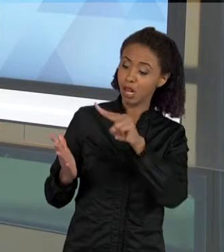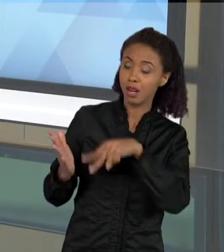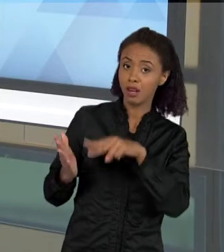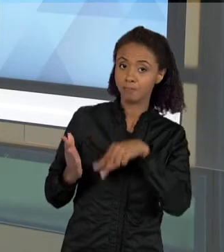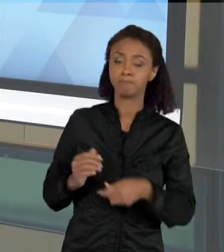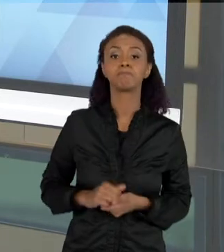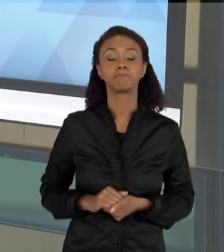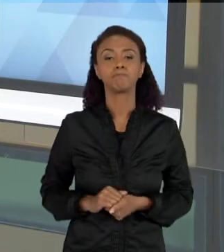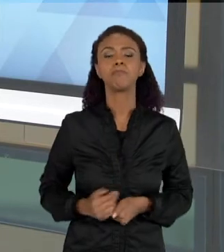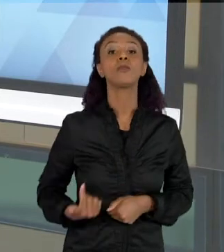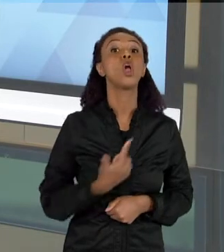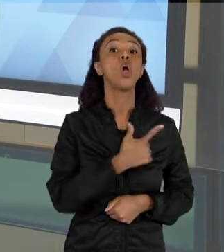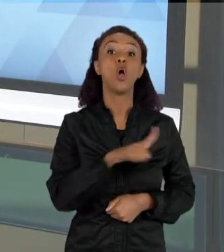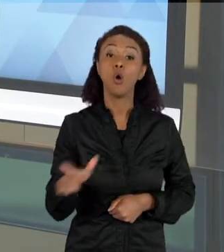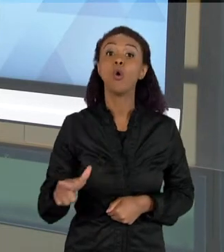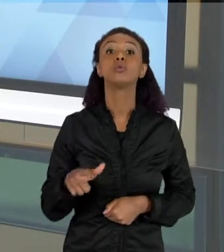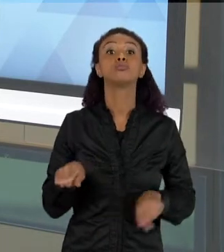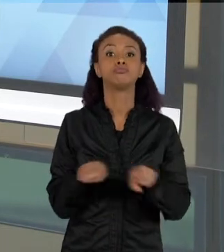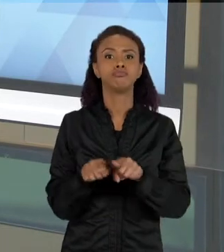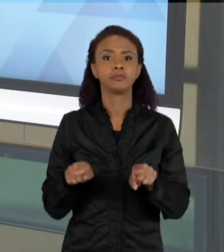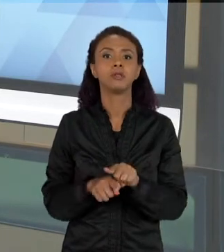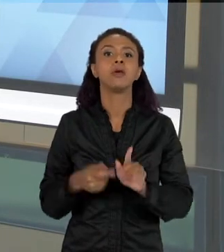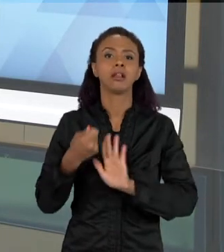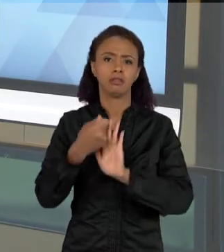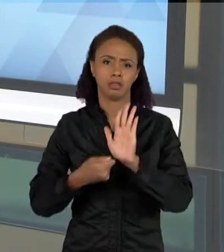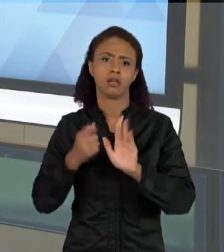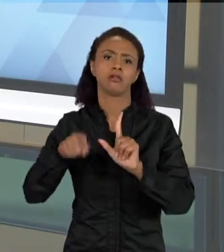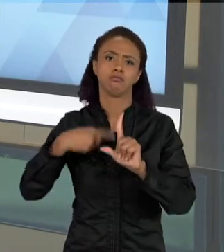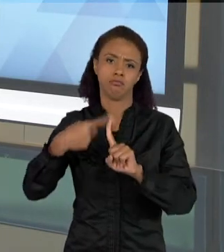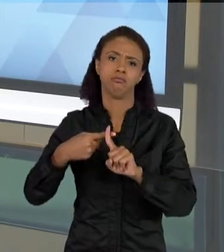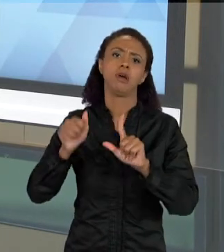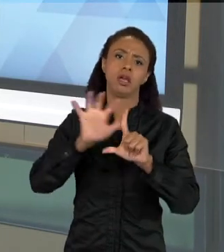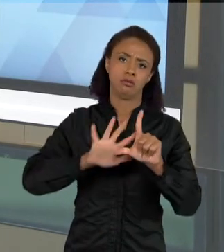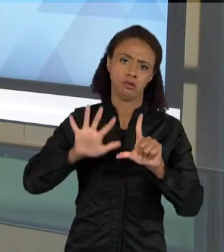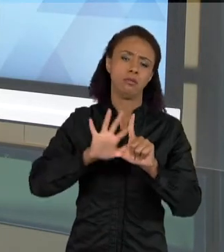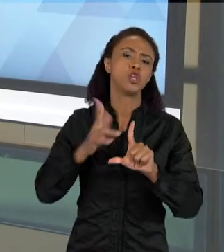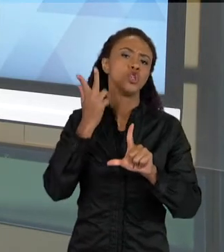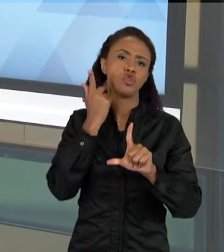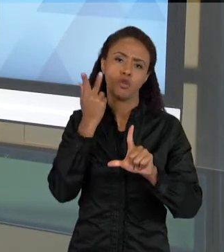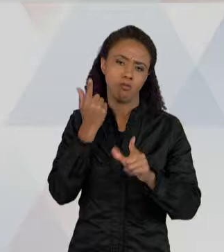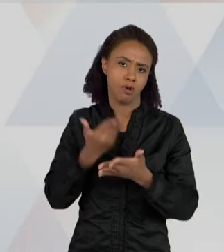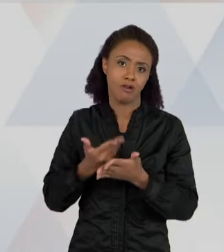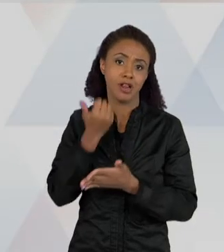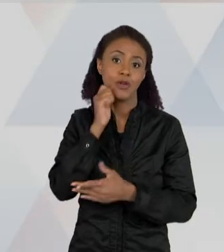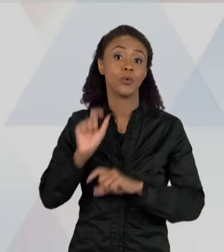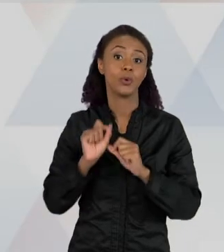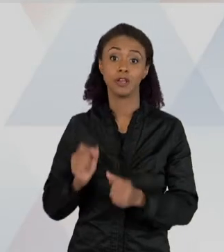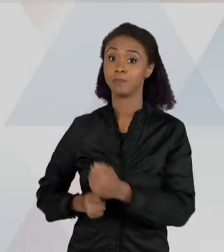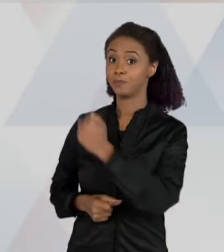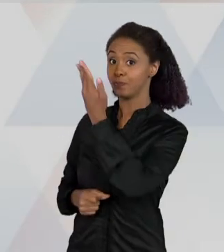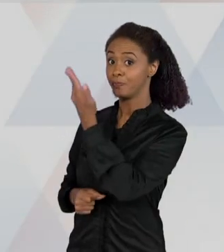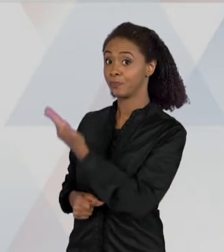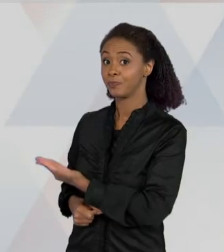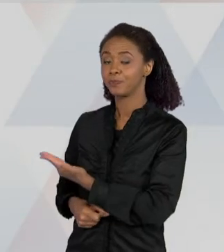MUITO COMUM, DE TEXTOS DE IMAGEM QUE É MUITO COMUM NAS AULAS DE CIÊNCIA, SÃO ESSES QUE TRAZEM CICLOS, ENTÃO EU